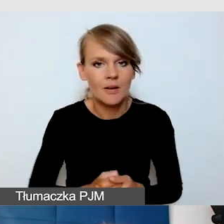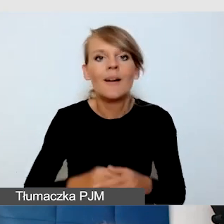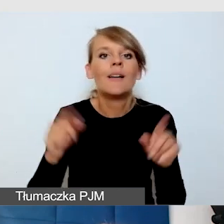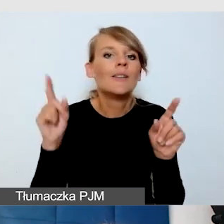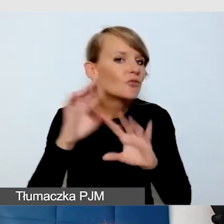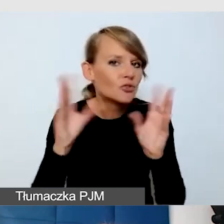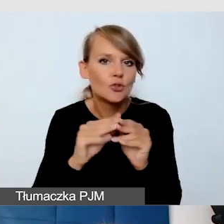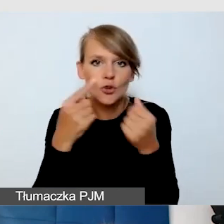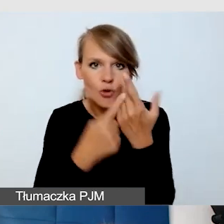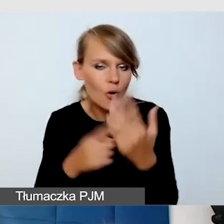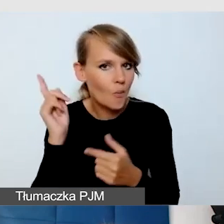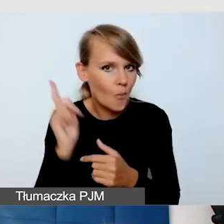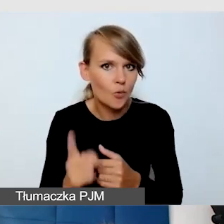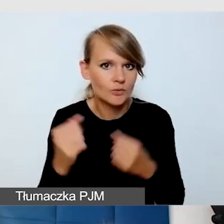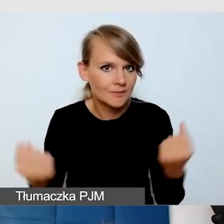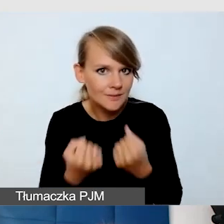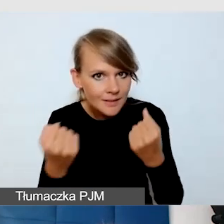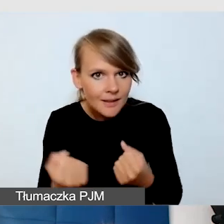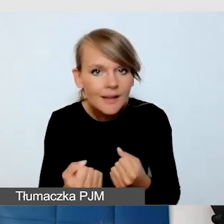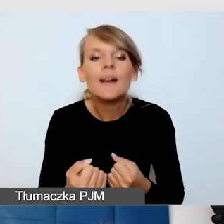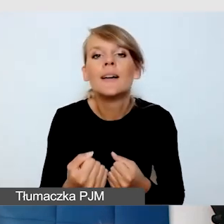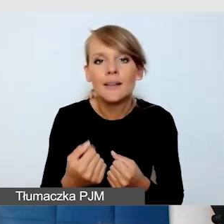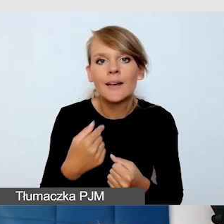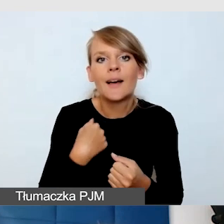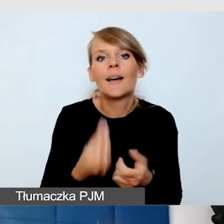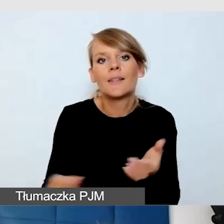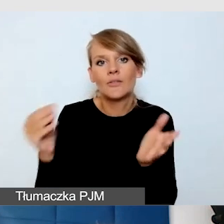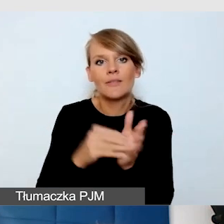Wprowadziłam ich też wtedy właśnie do funkcji napisów na żywo,